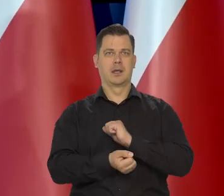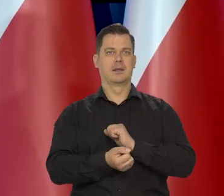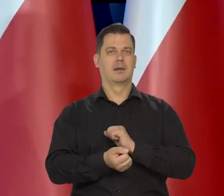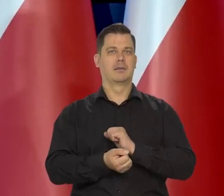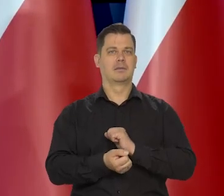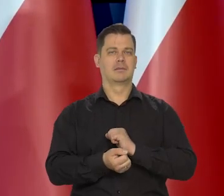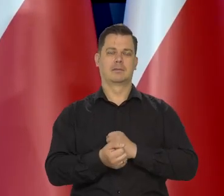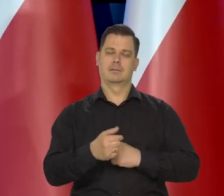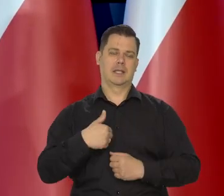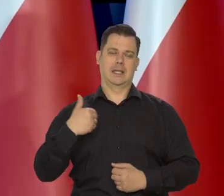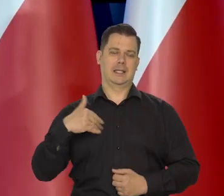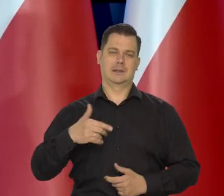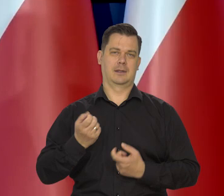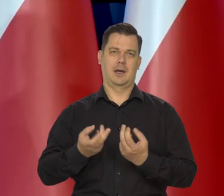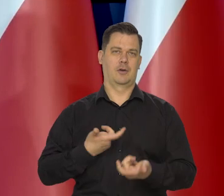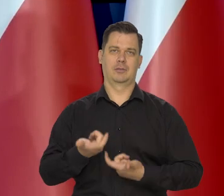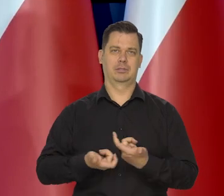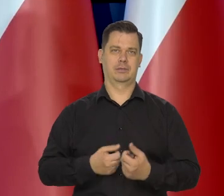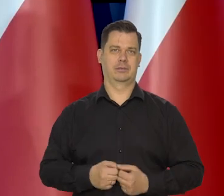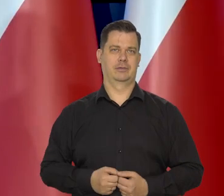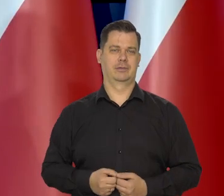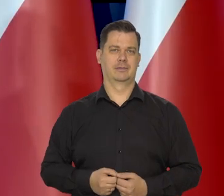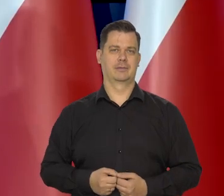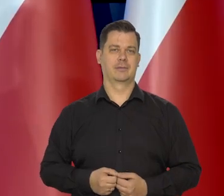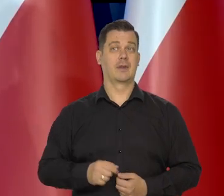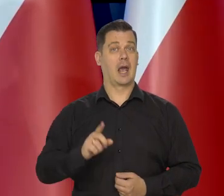Nigdy do tego nie dopuścimy, żeby się stało w Polsce,